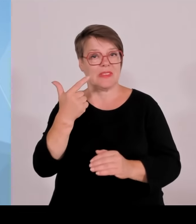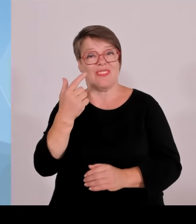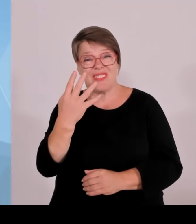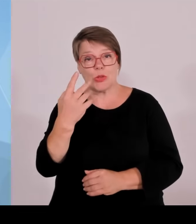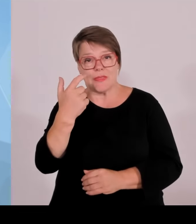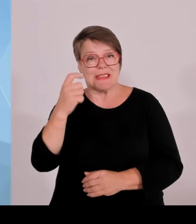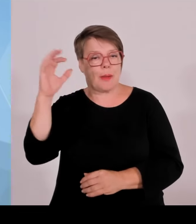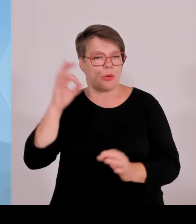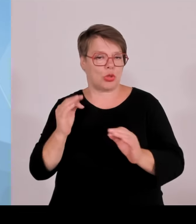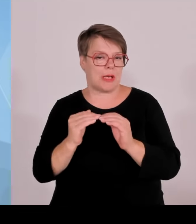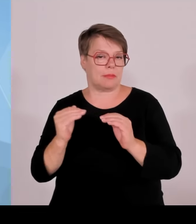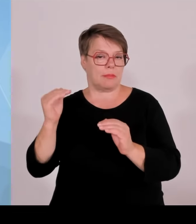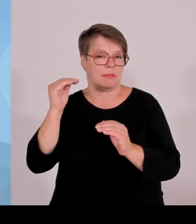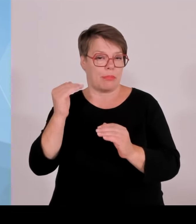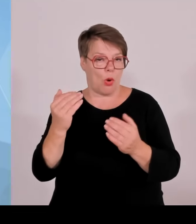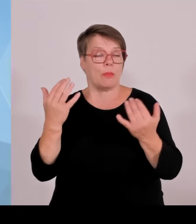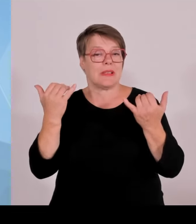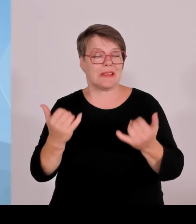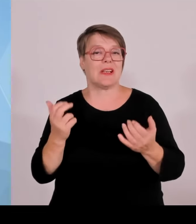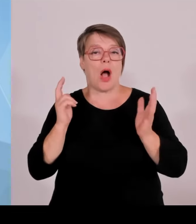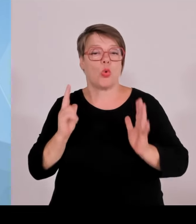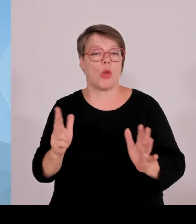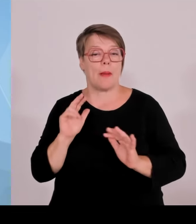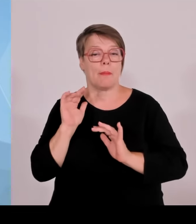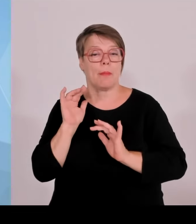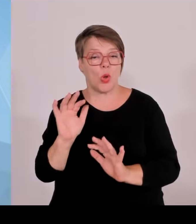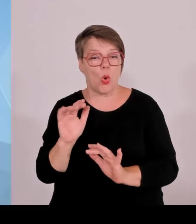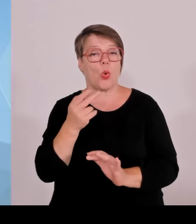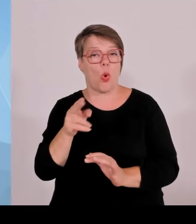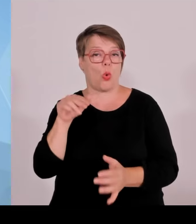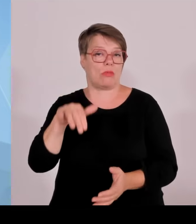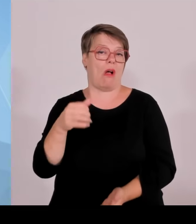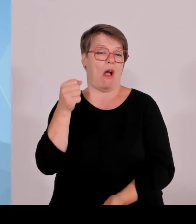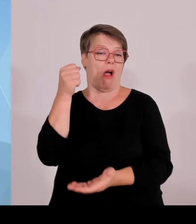Sanierungsinvestitionen in Krankenhäusern weitergeführt werden